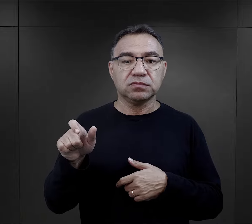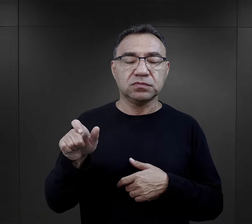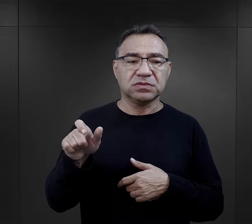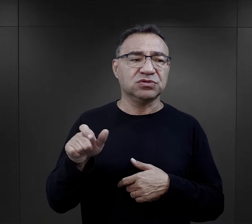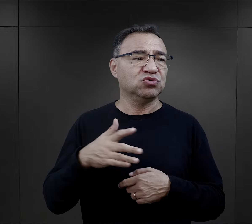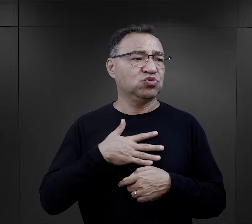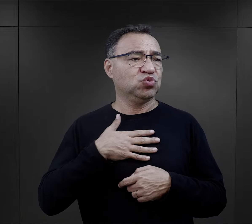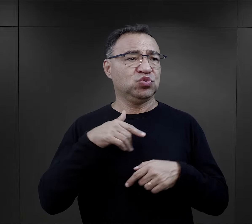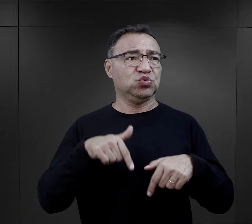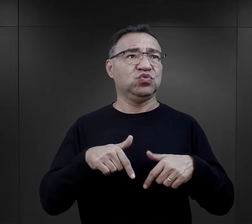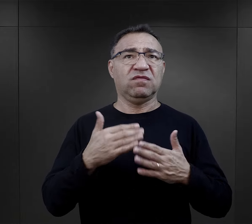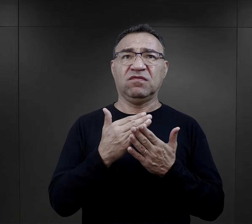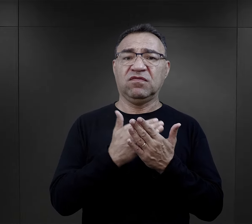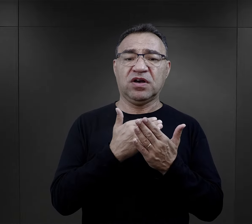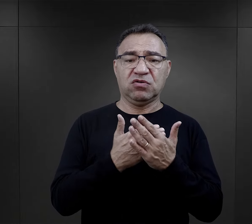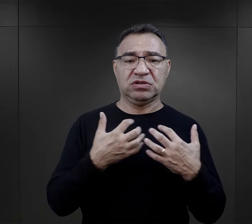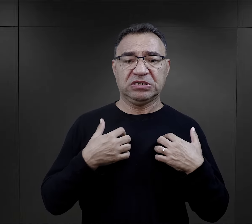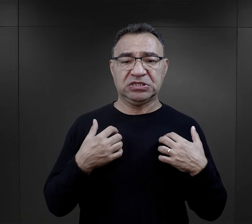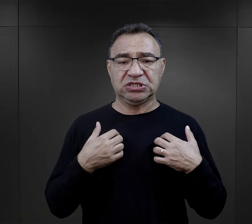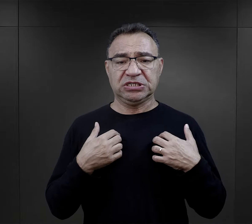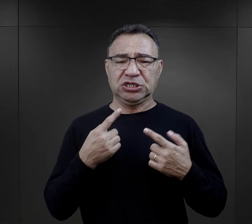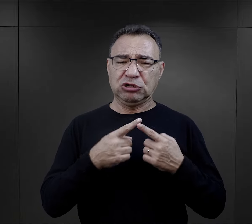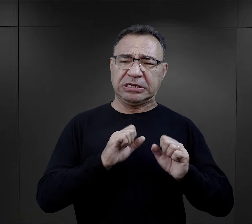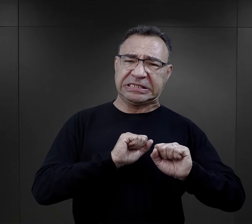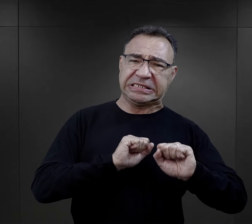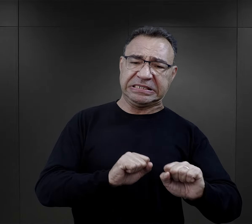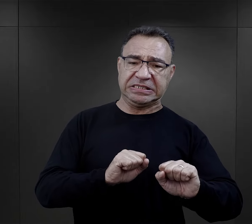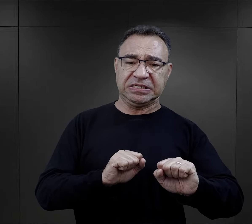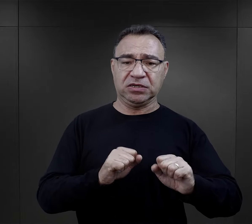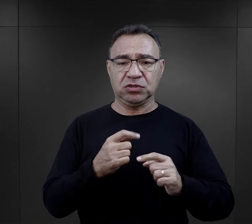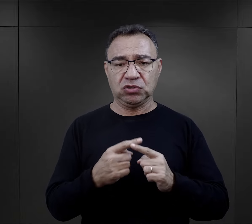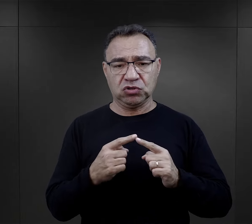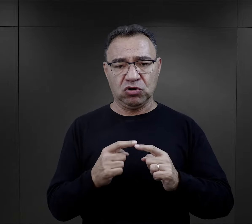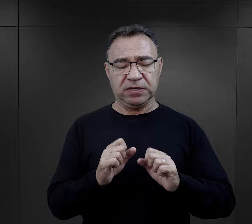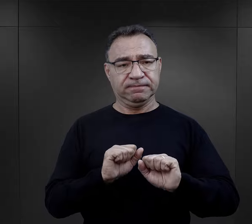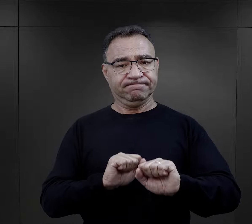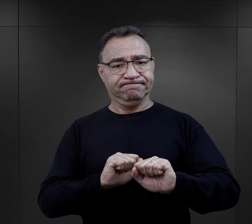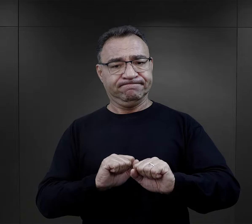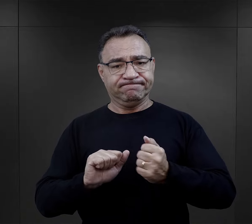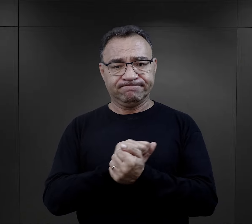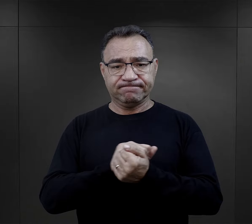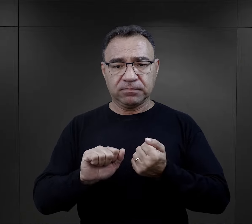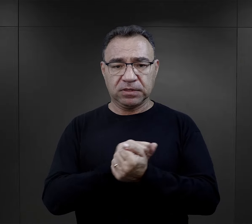odpowiadania na tą rzeczywistość taki obronny, w obronnej wersji,